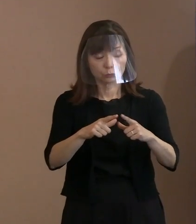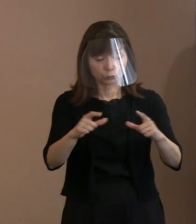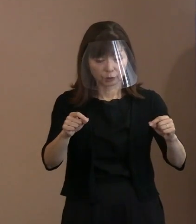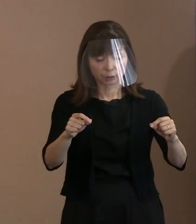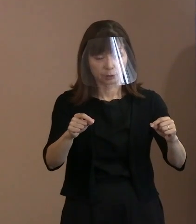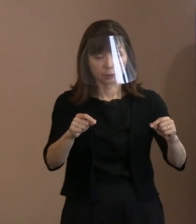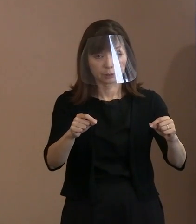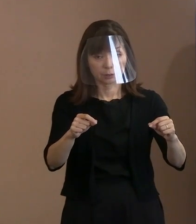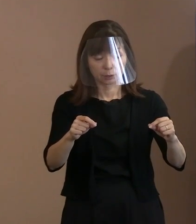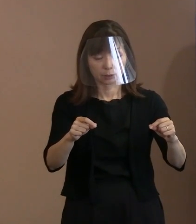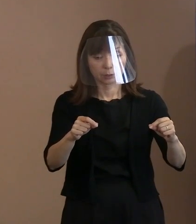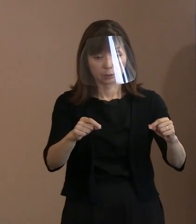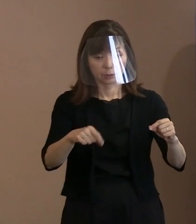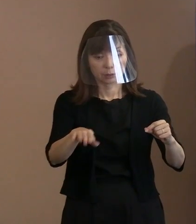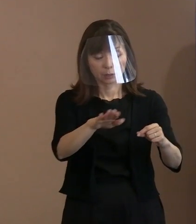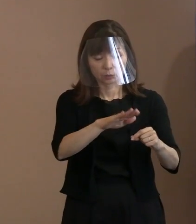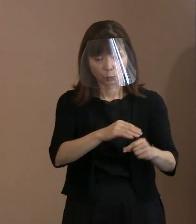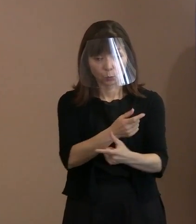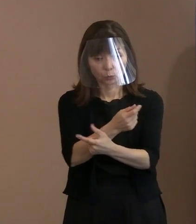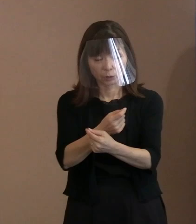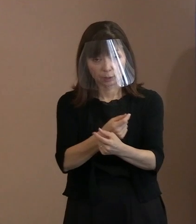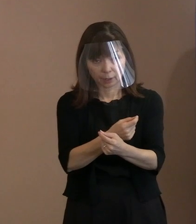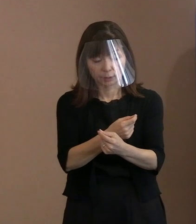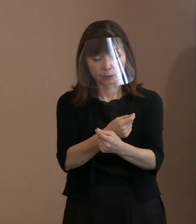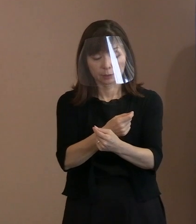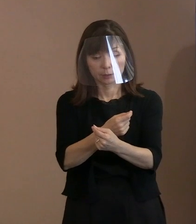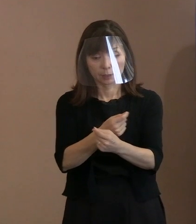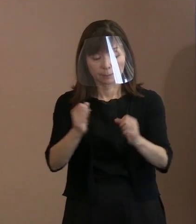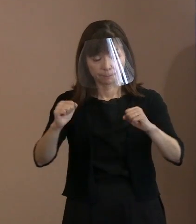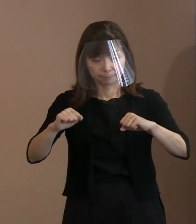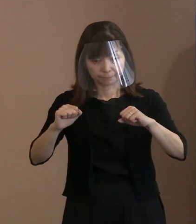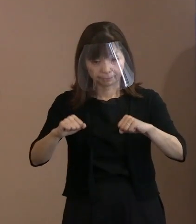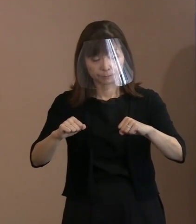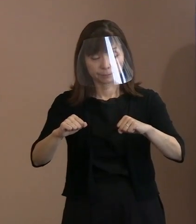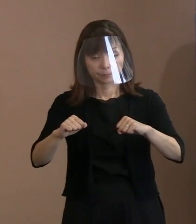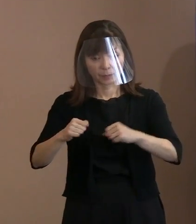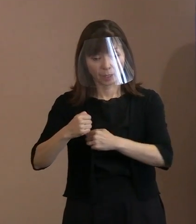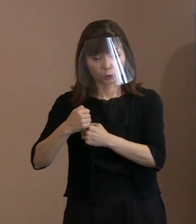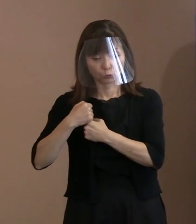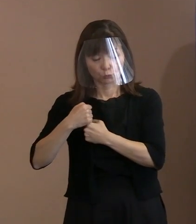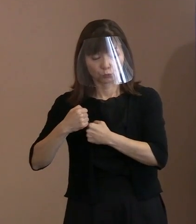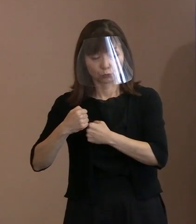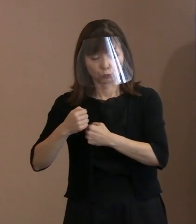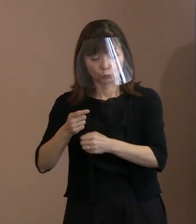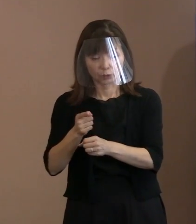軍縮をやるということを本当にやらないと､ ベクトルが真逆だと｡